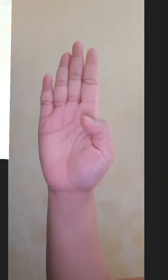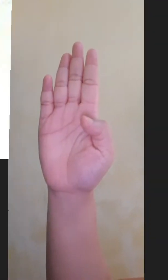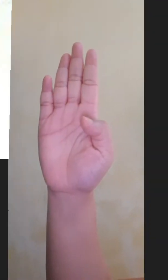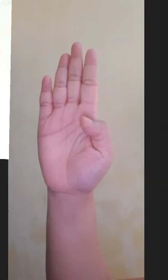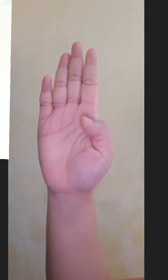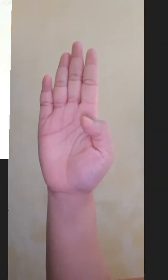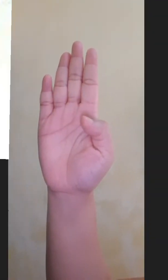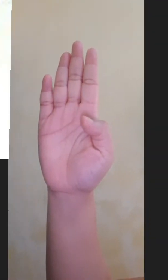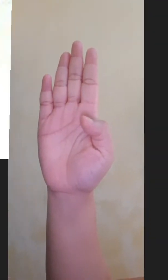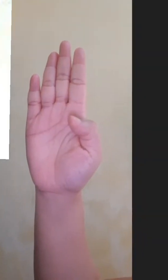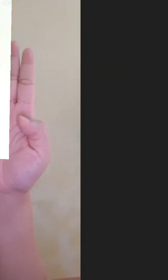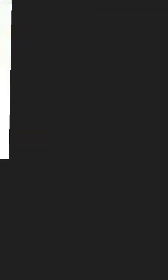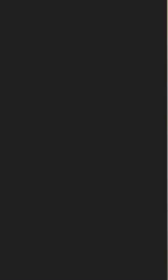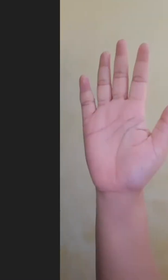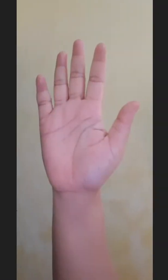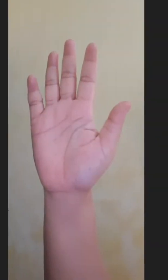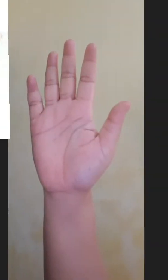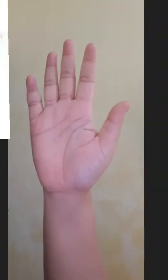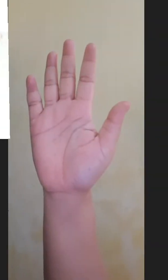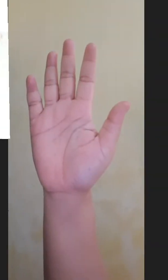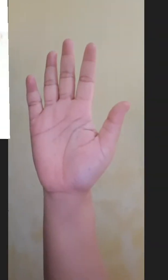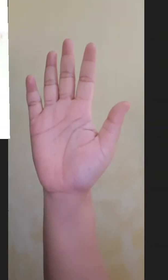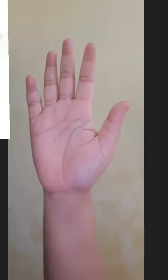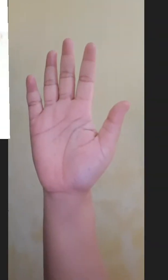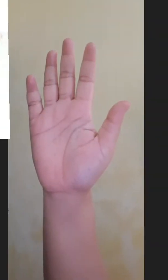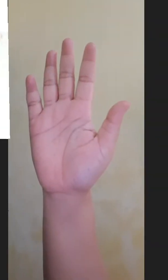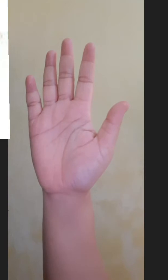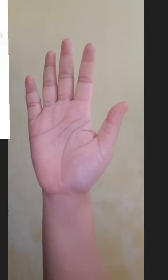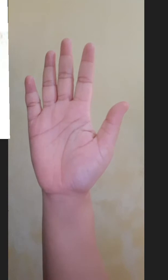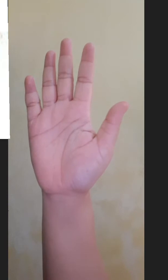Empat Lima